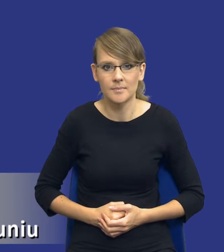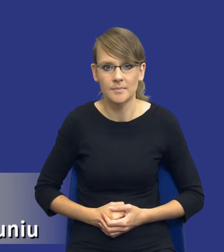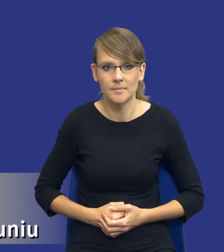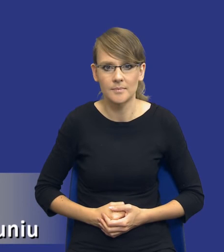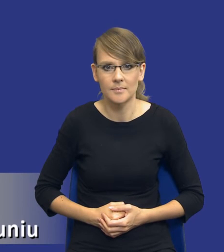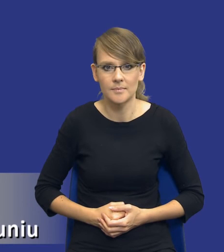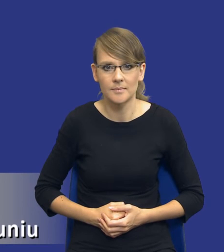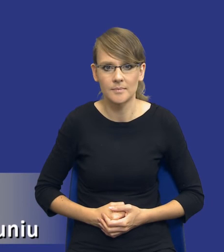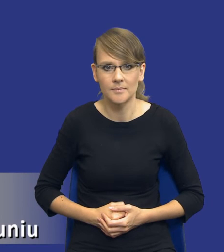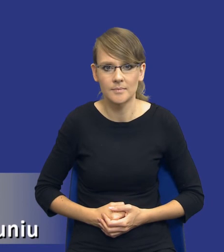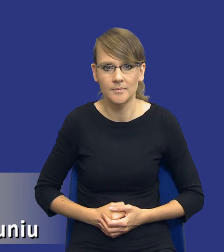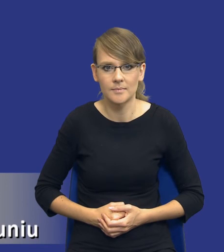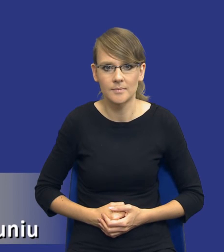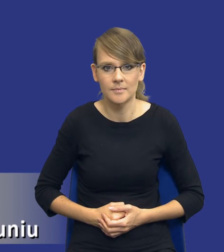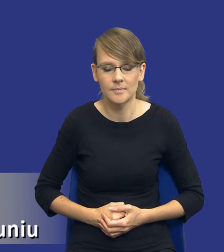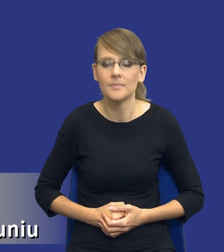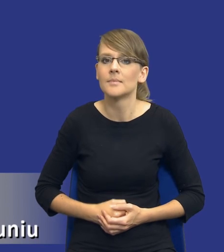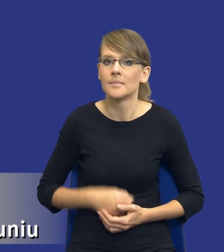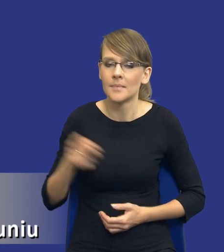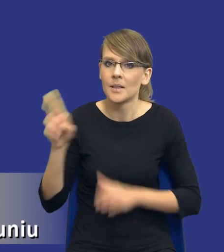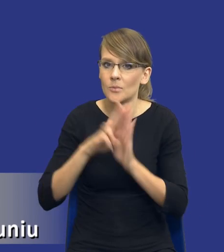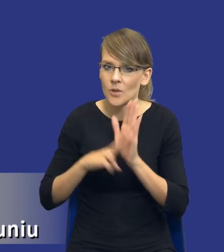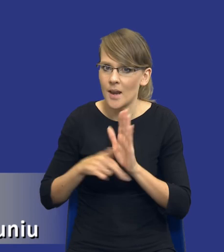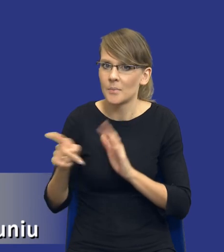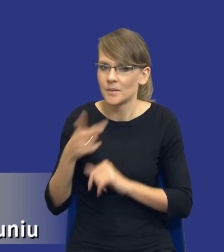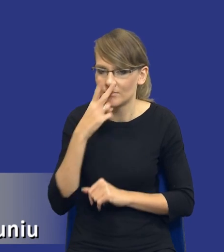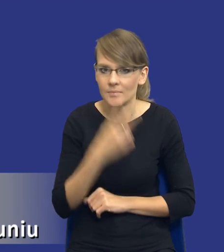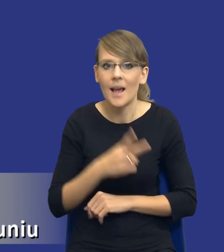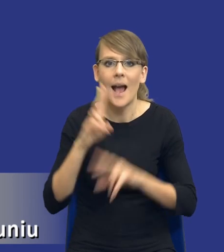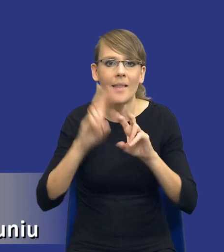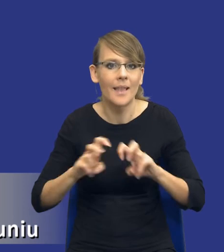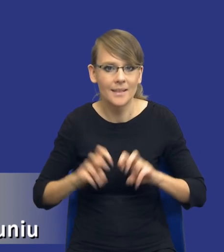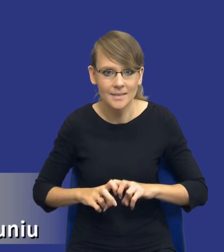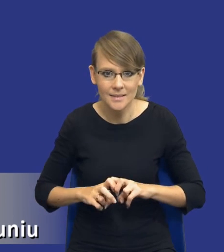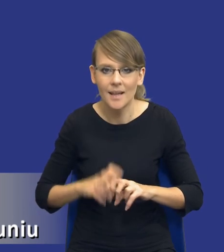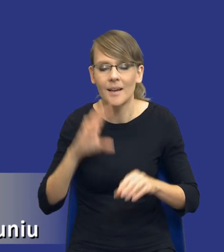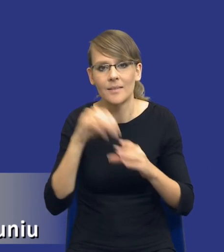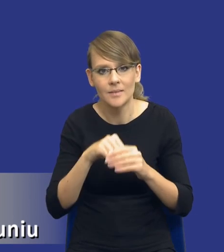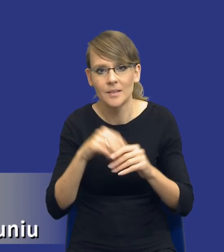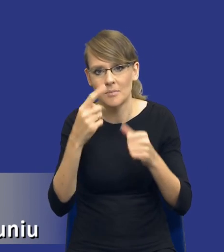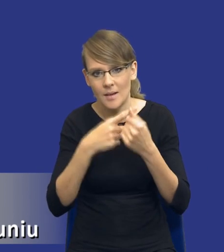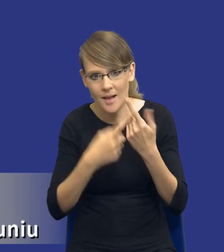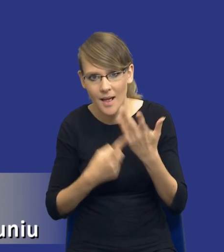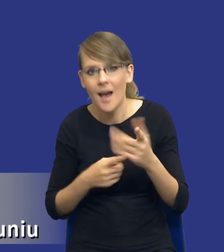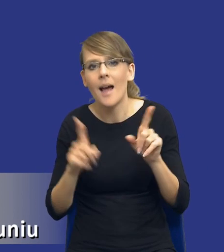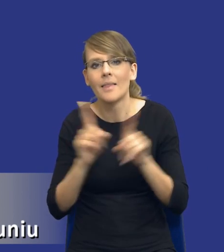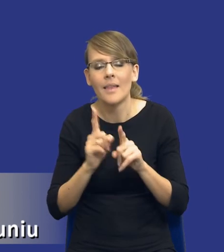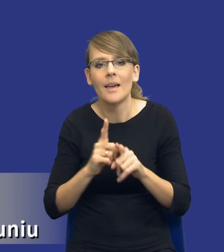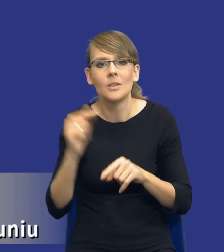Dalej, drodzy Państwo, przepis wskazuje, że analiza nie tylko obejmuje pewne elementy, ale musi wskazywać orientacyjną wartość